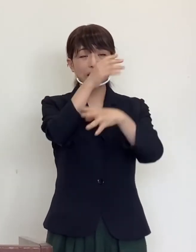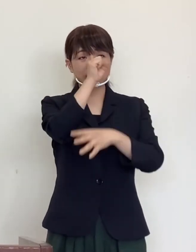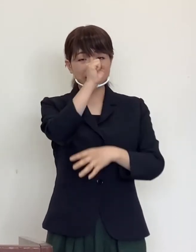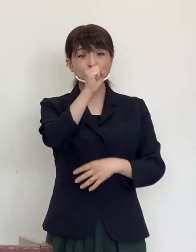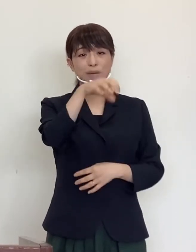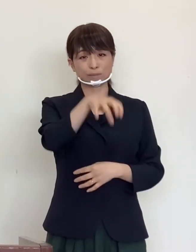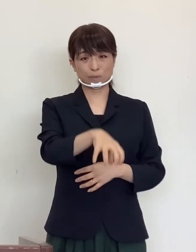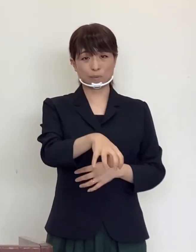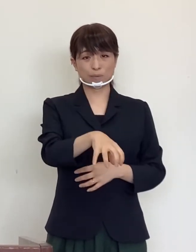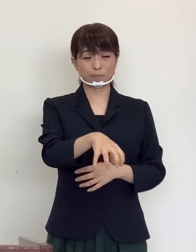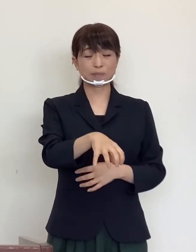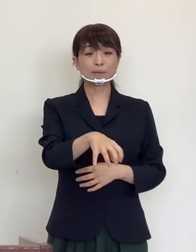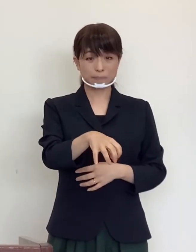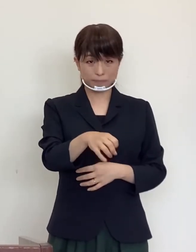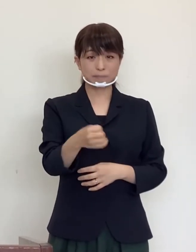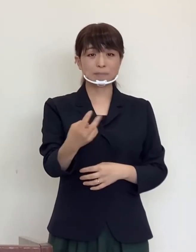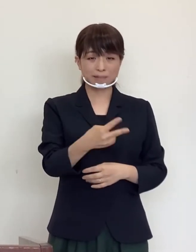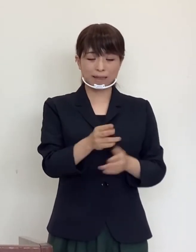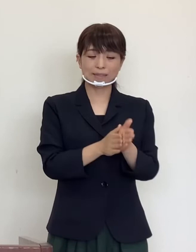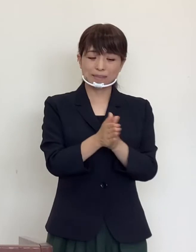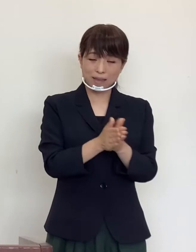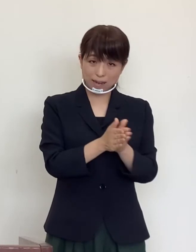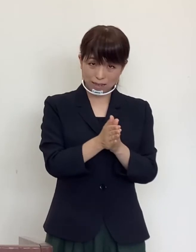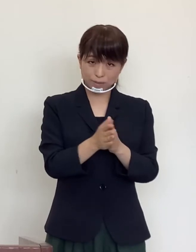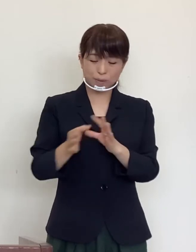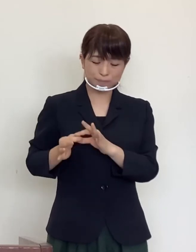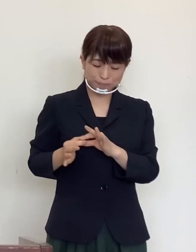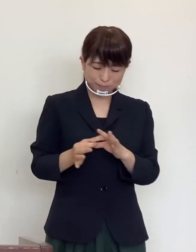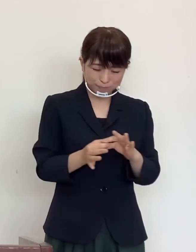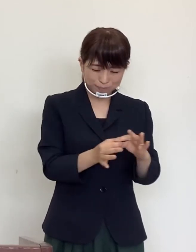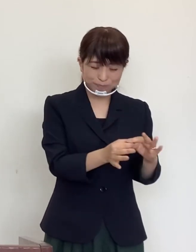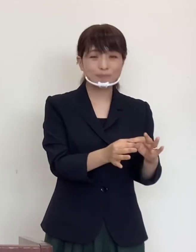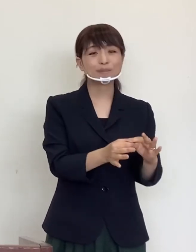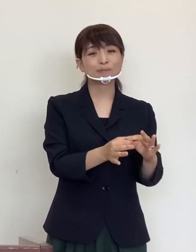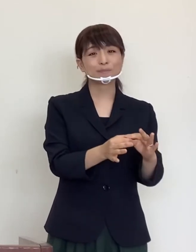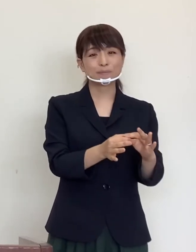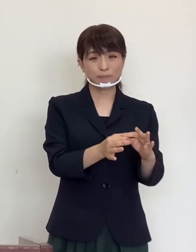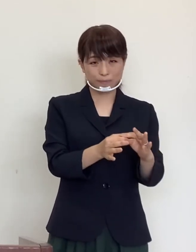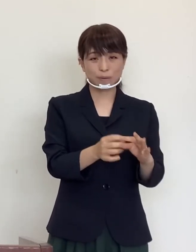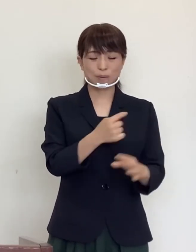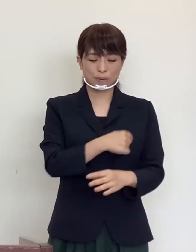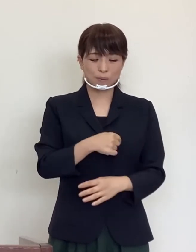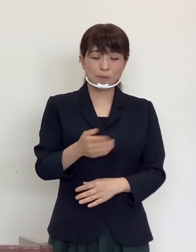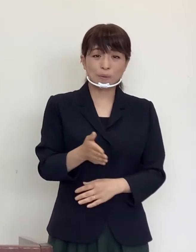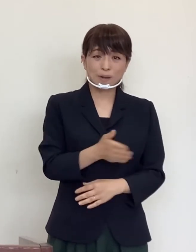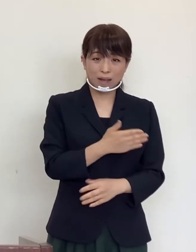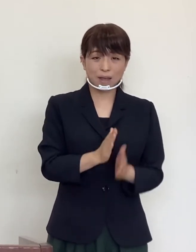そして手洗いを励行されることを 心からお願いいたします